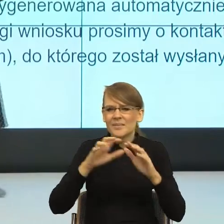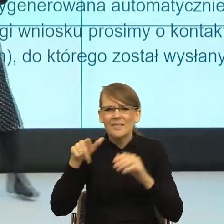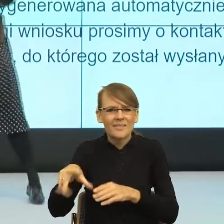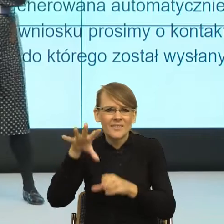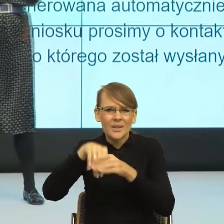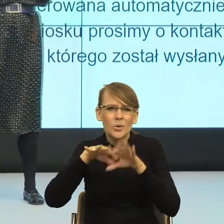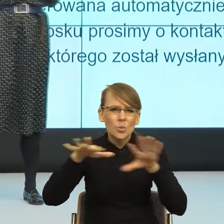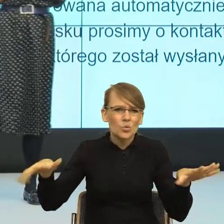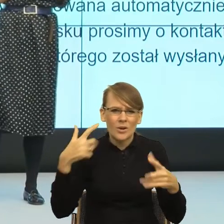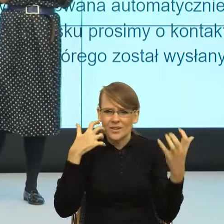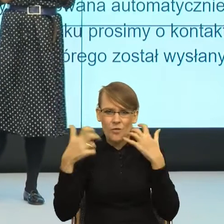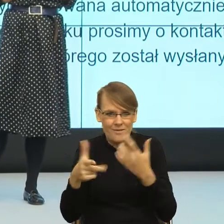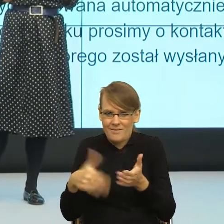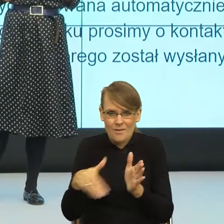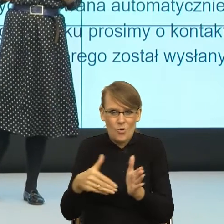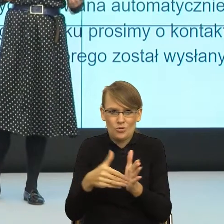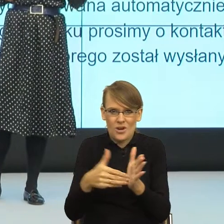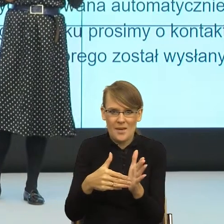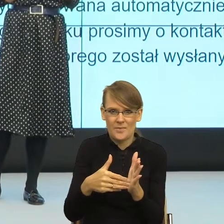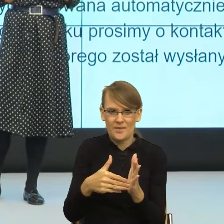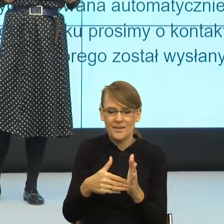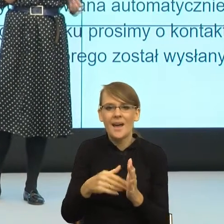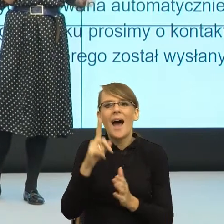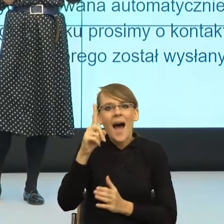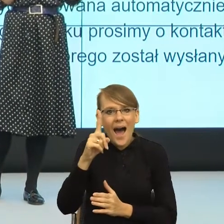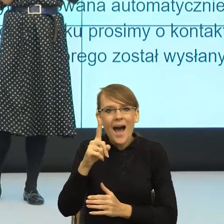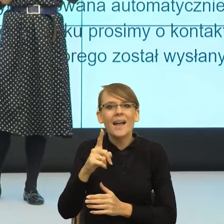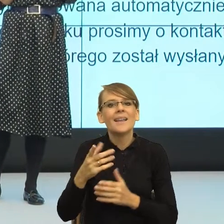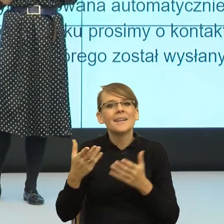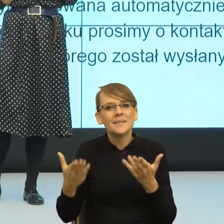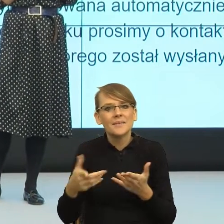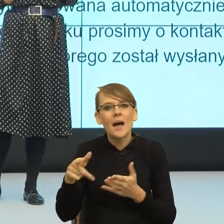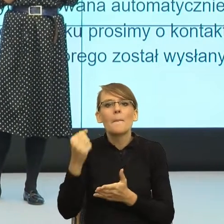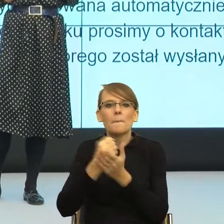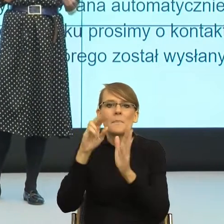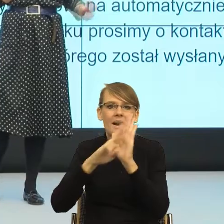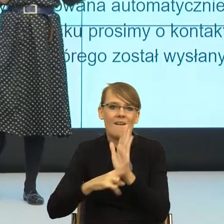komunikacji, ale koniecznych z punktu widzenia prawa, koniecznych z punktu